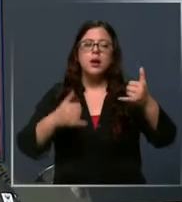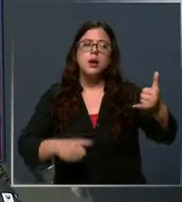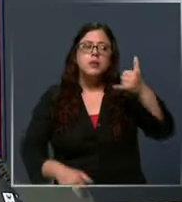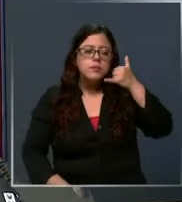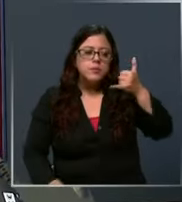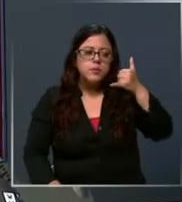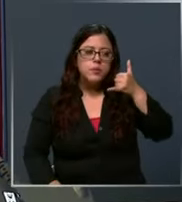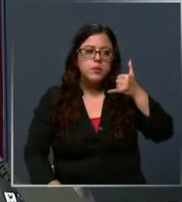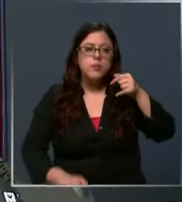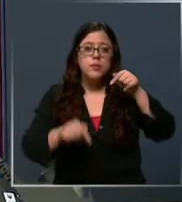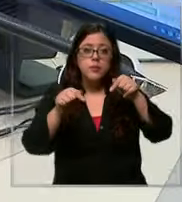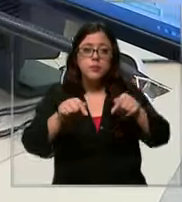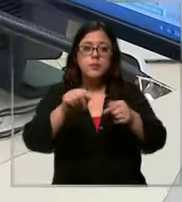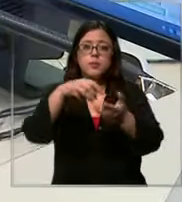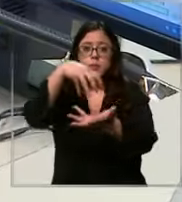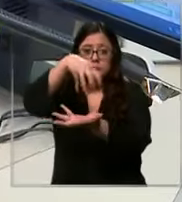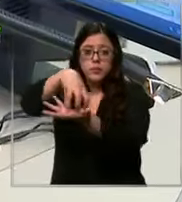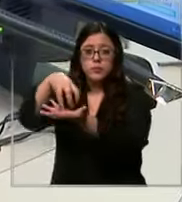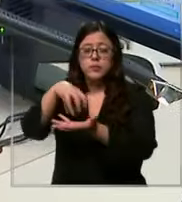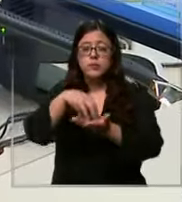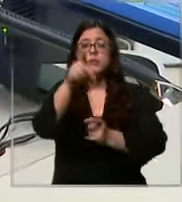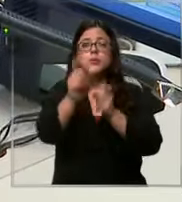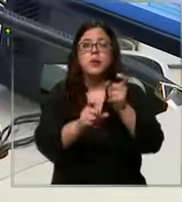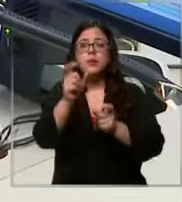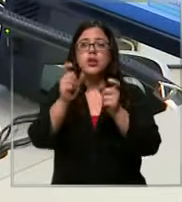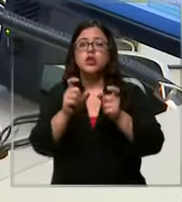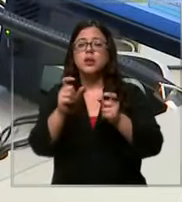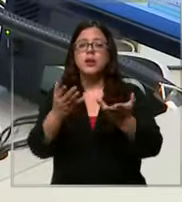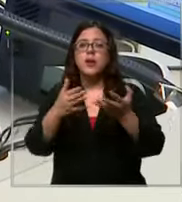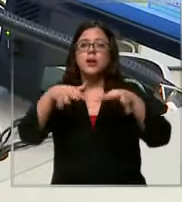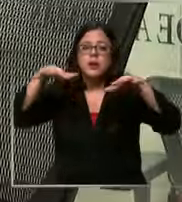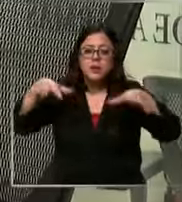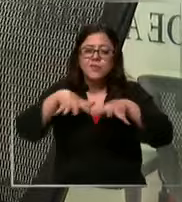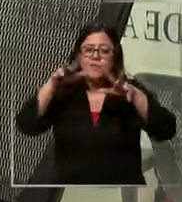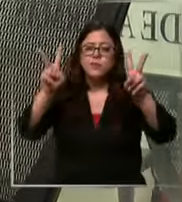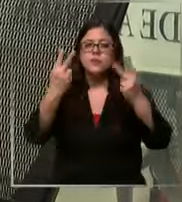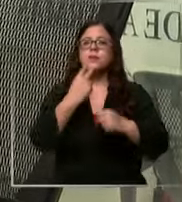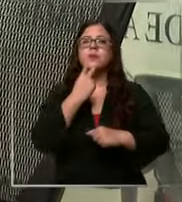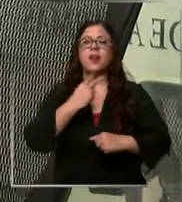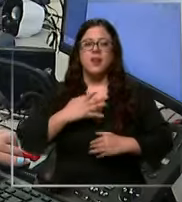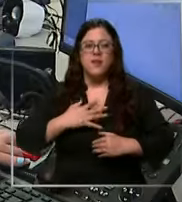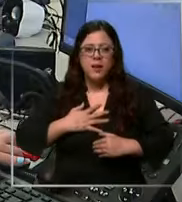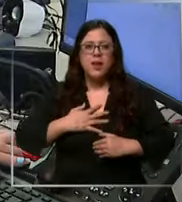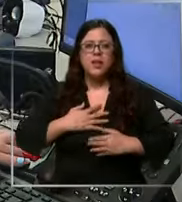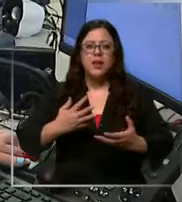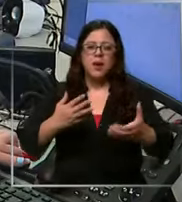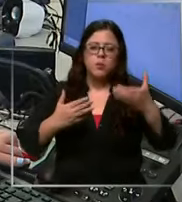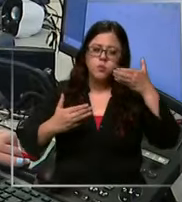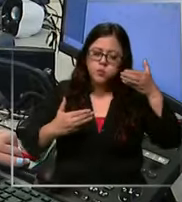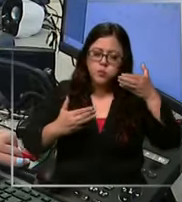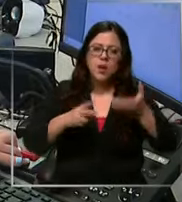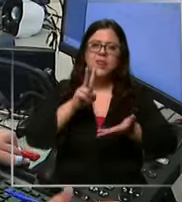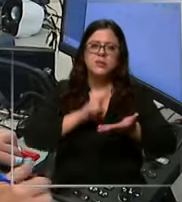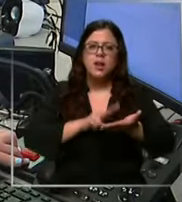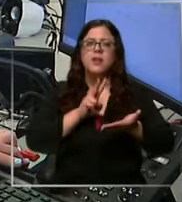en estos centros los operadores se esfuerzan para salvar vidas y atender llamadas reales como